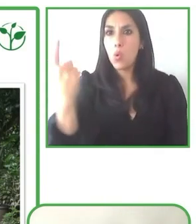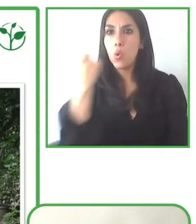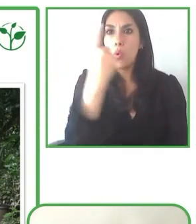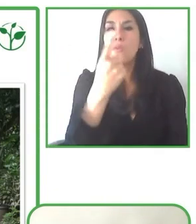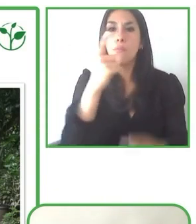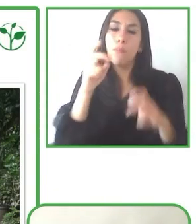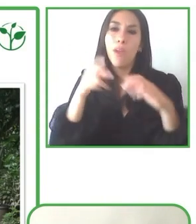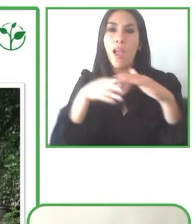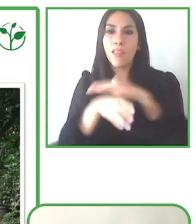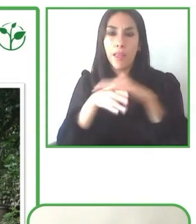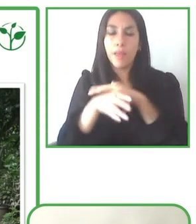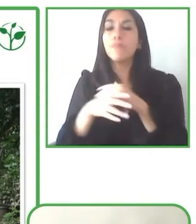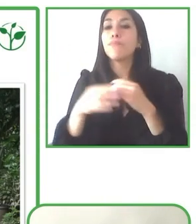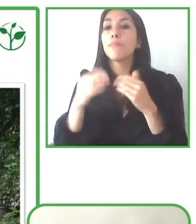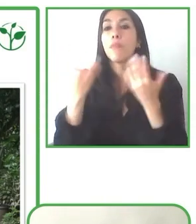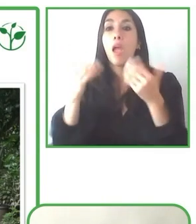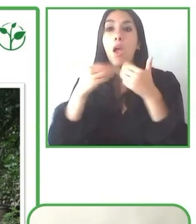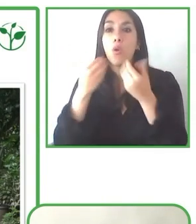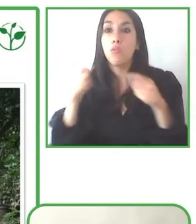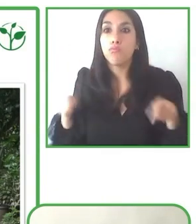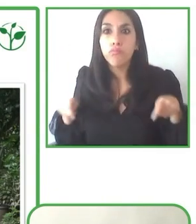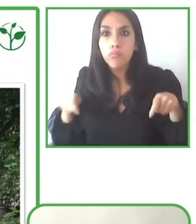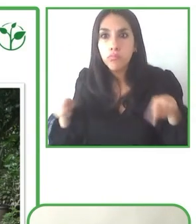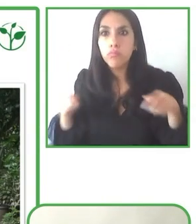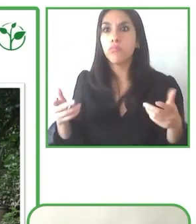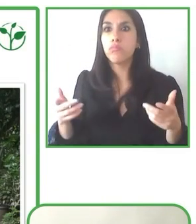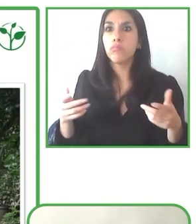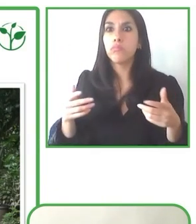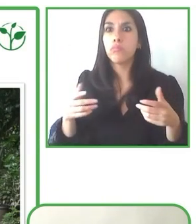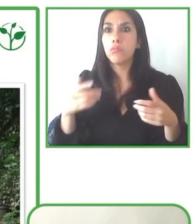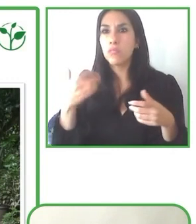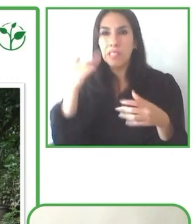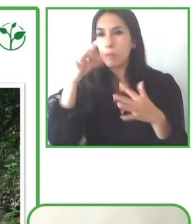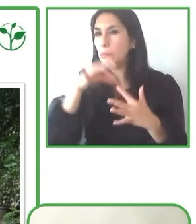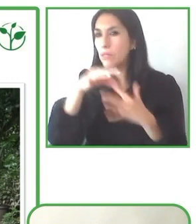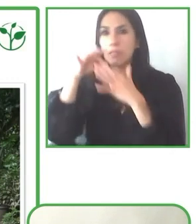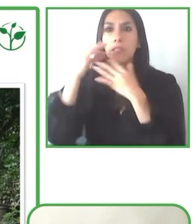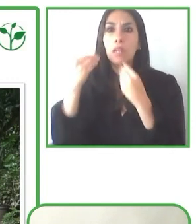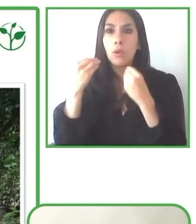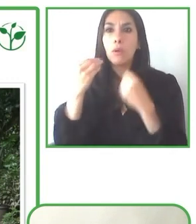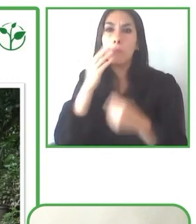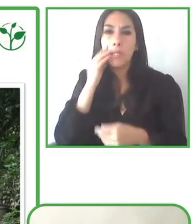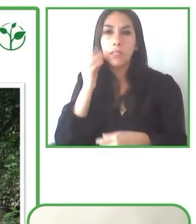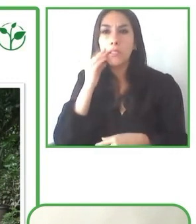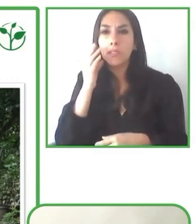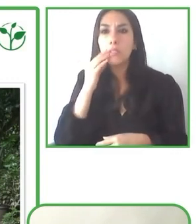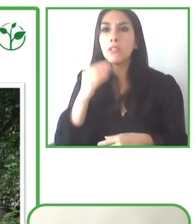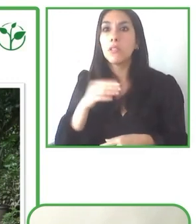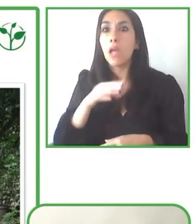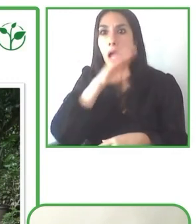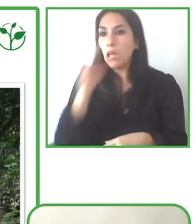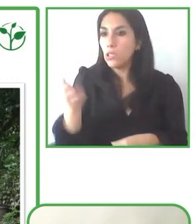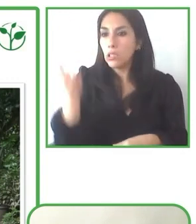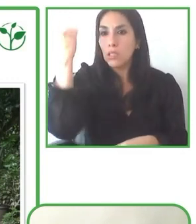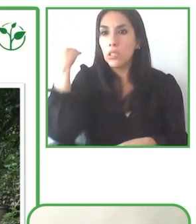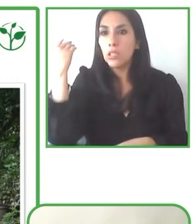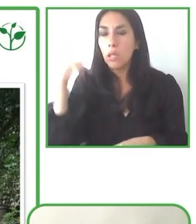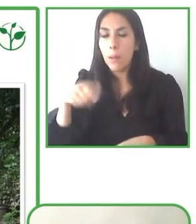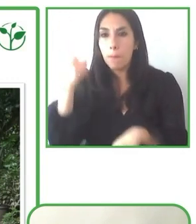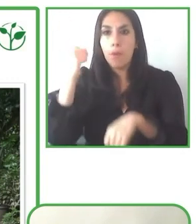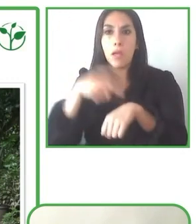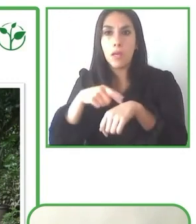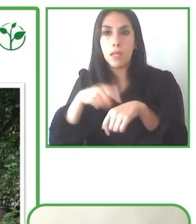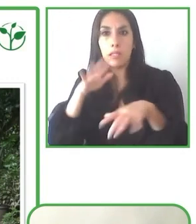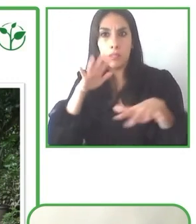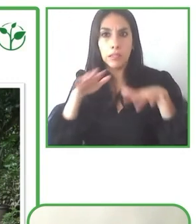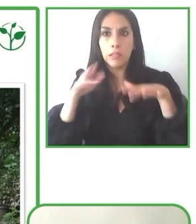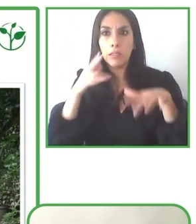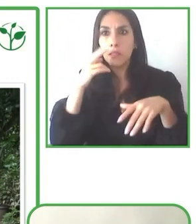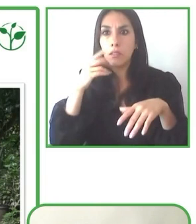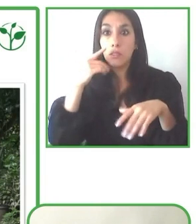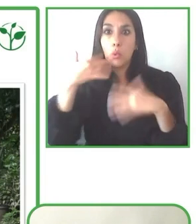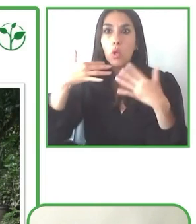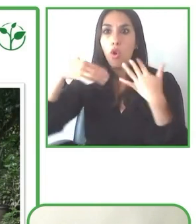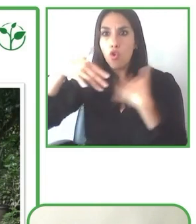Enhorabuena. Quiero dar las gracias a todos los panelistas por los